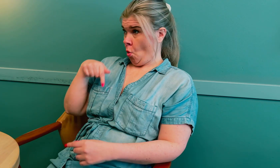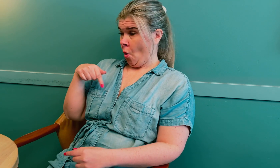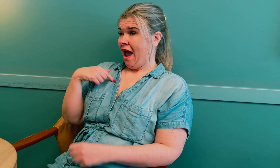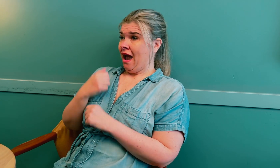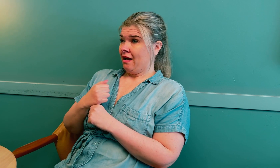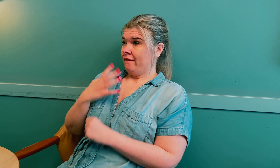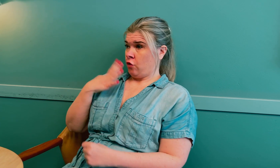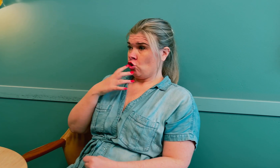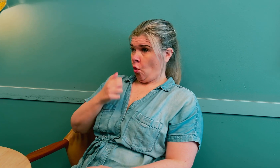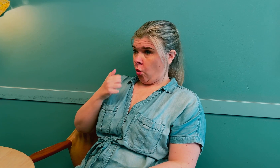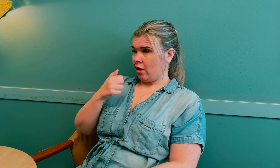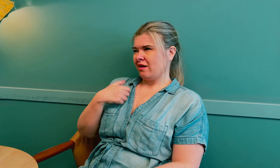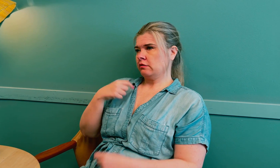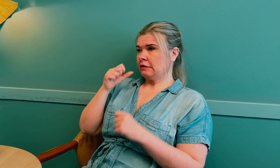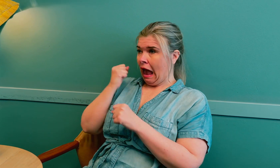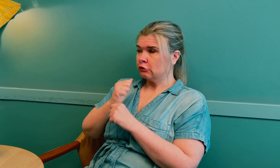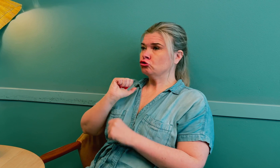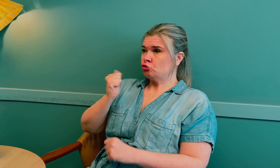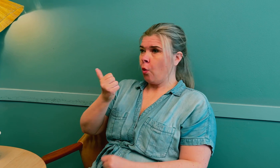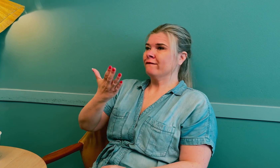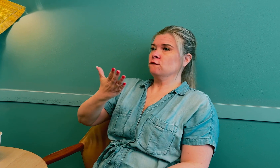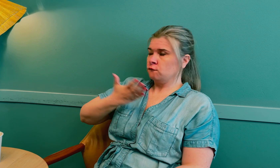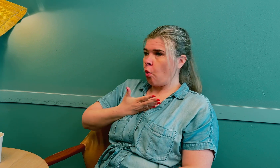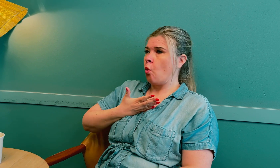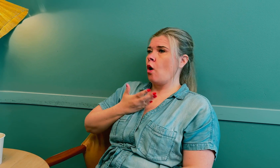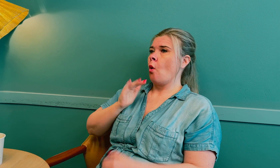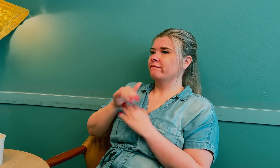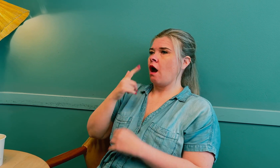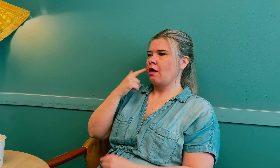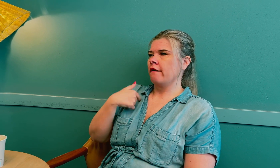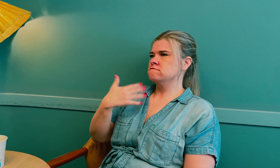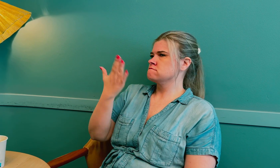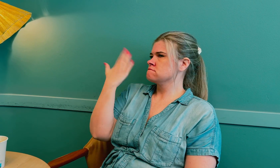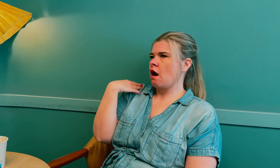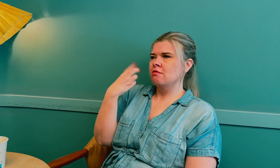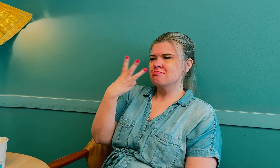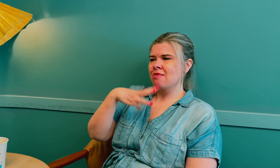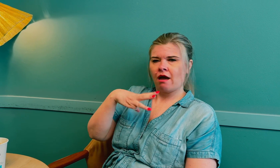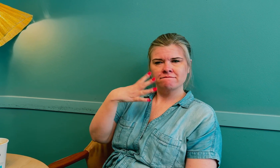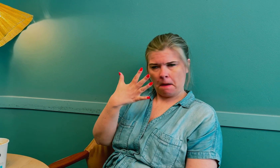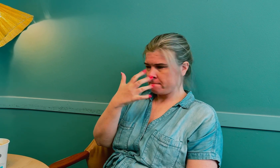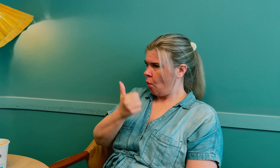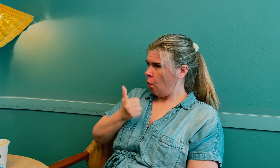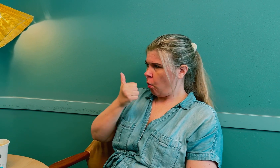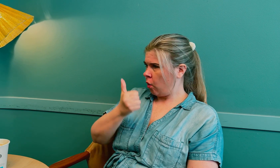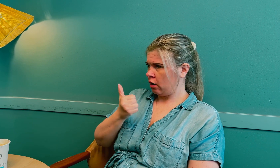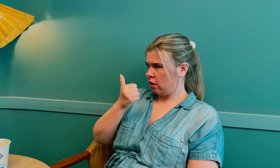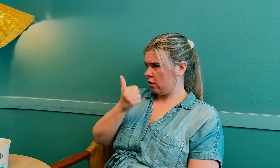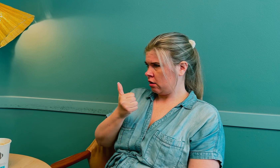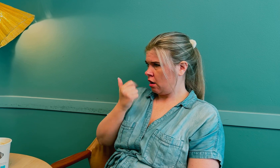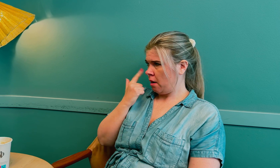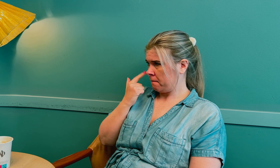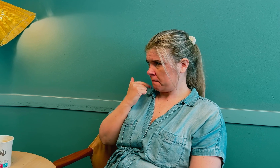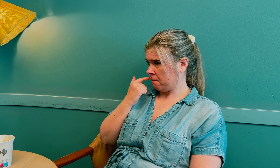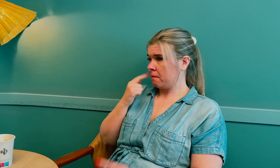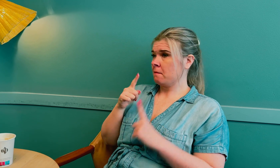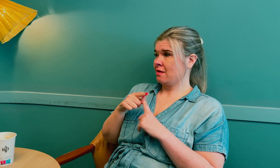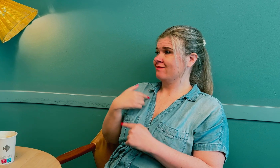Nå er jeg 40 år, men jeg kom i overgangsalderen da jeg var 35 år.